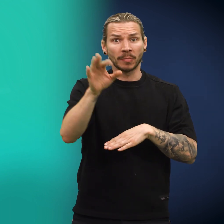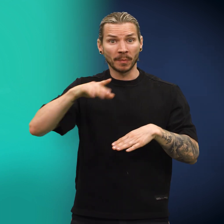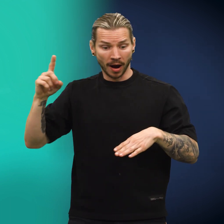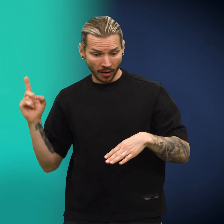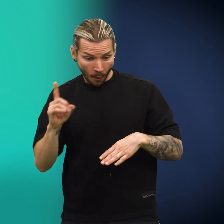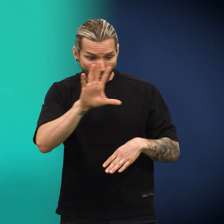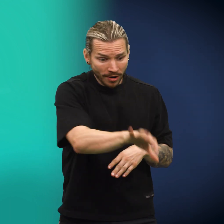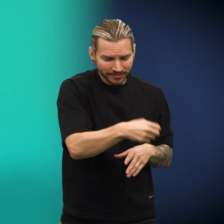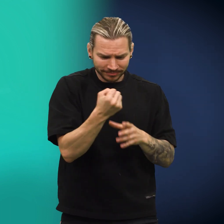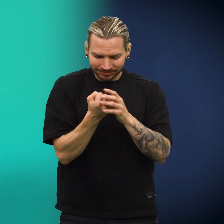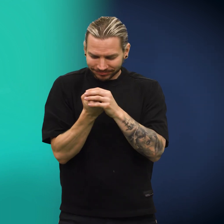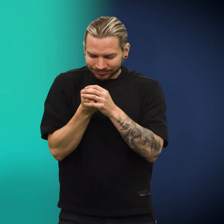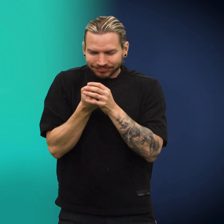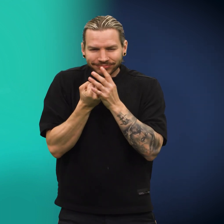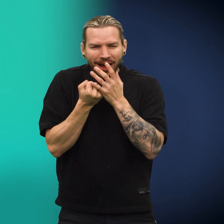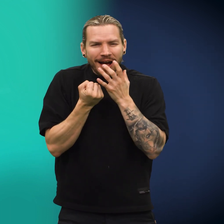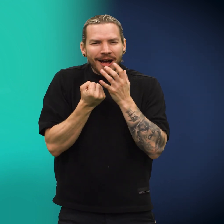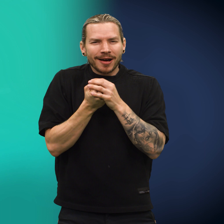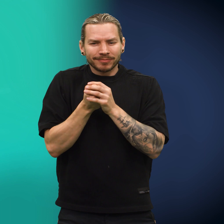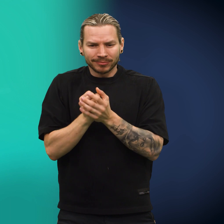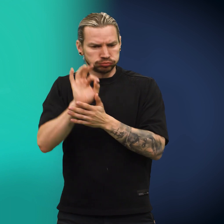Et barn plukket opp den og holdt den med varme hender.